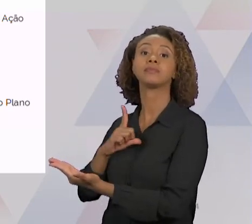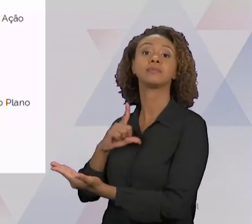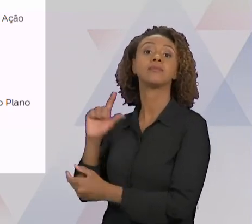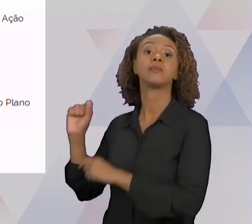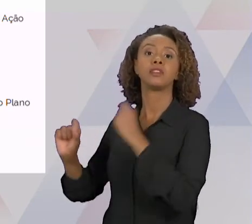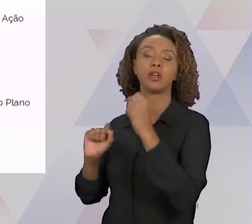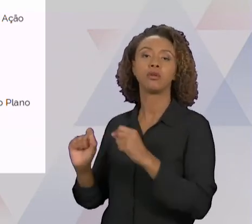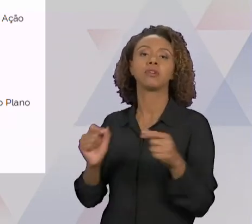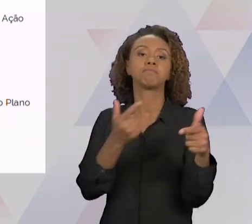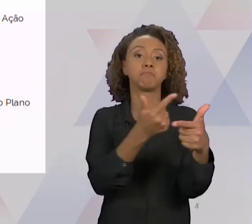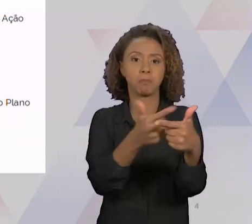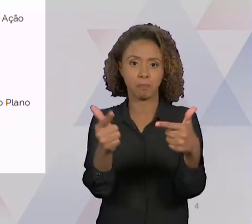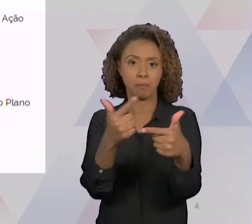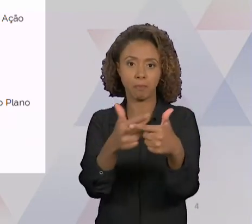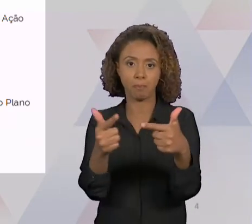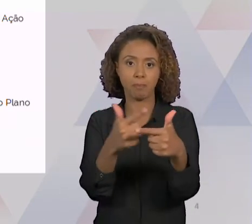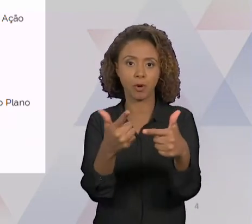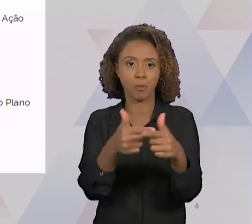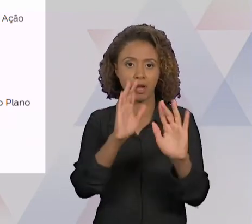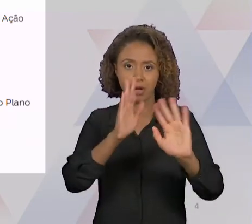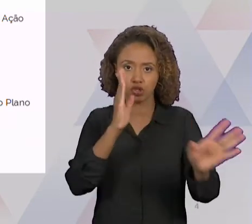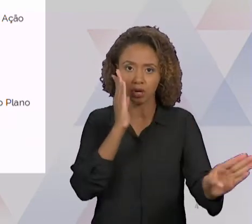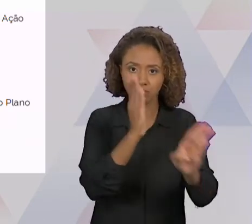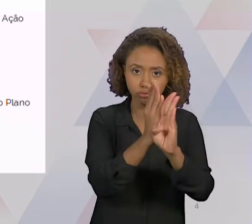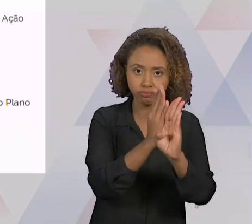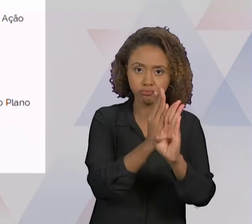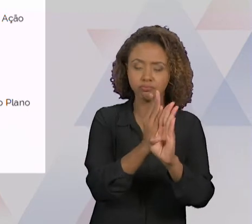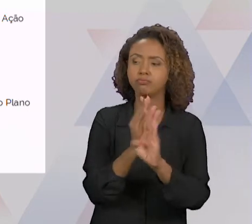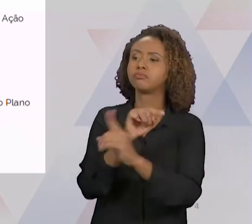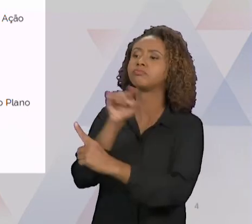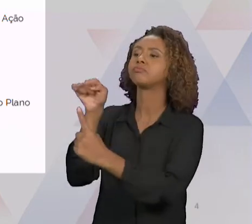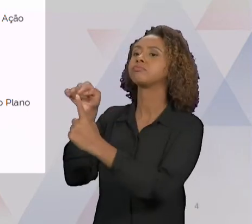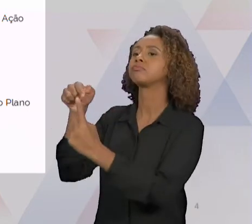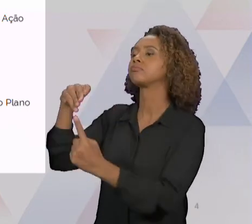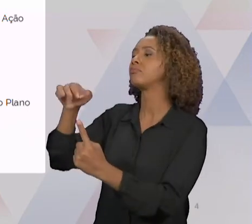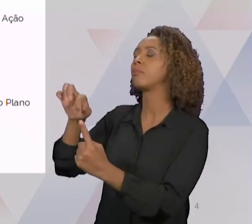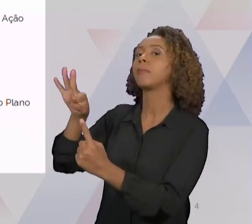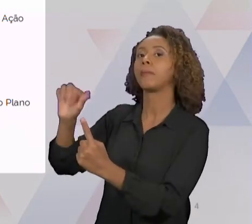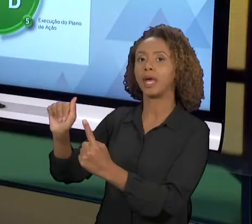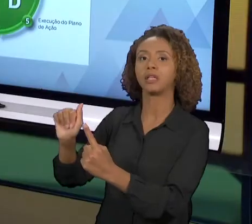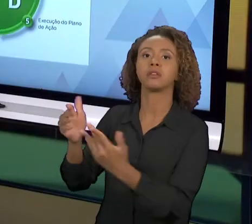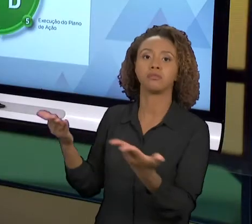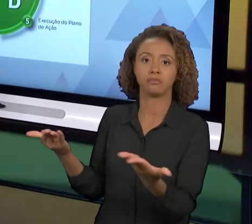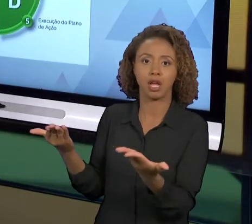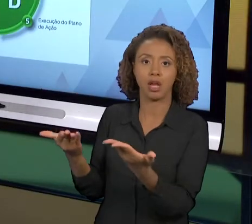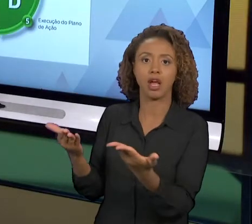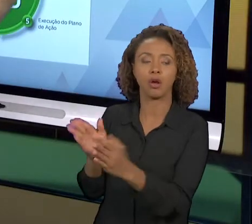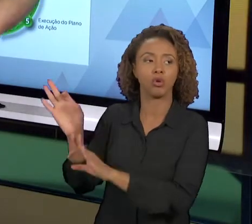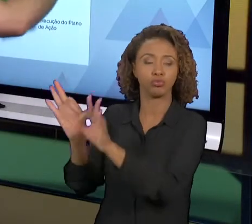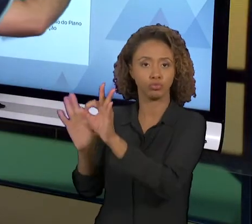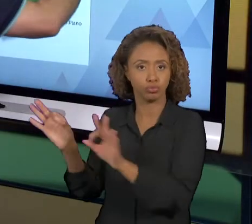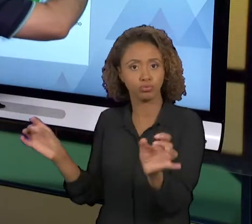PROBLEMA E DEFINIÇÃO DA META. NÓS VAMOS TER QUE ESTUDAR ESSE PROBLEMA NO CONTEXTO REAL DELE, A